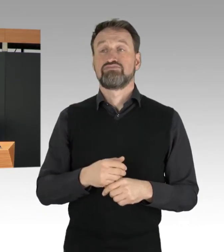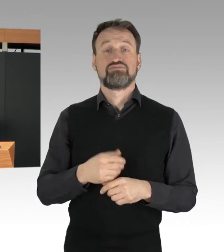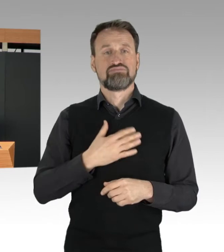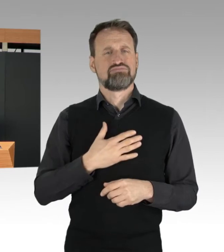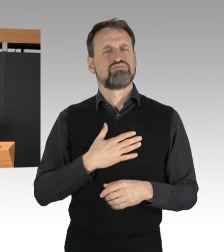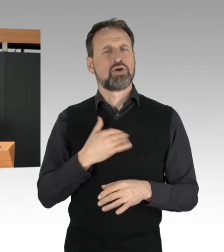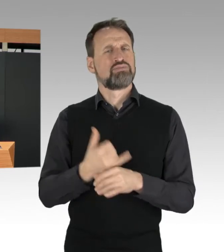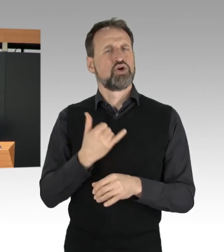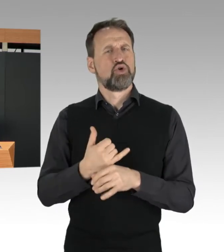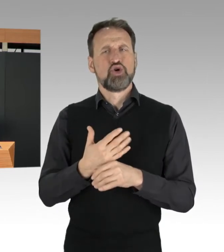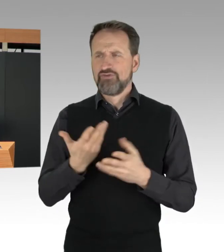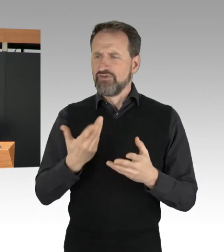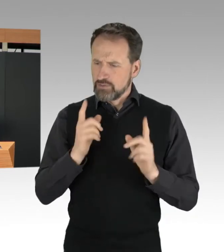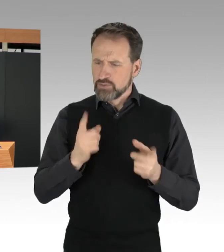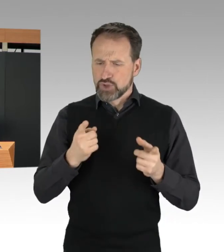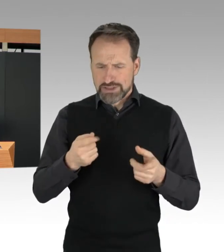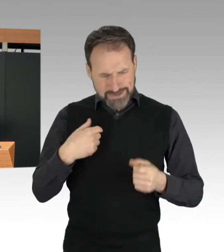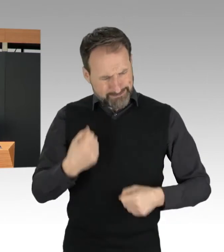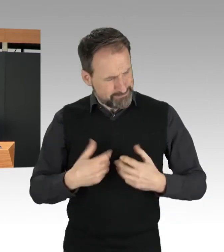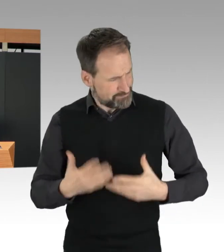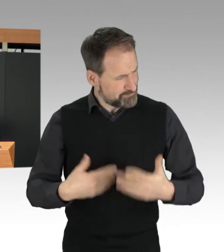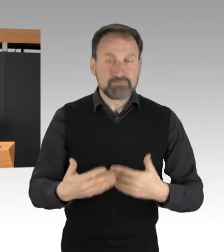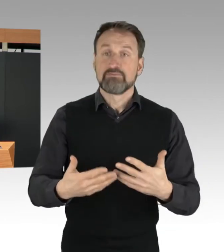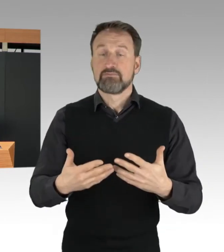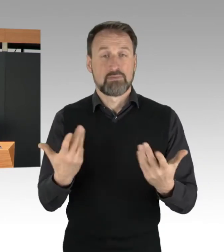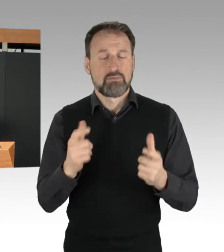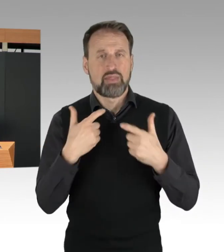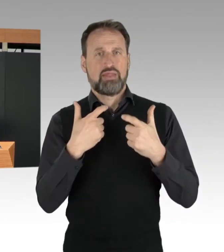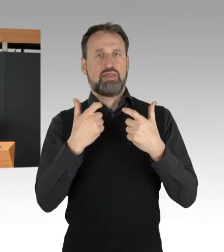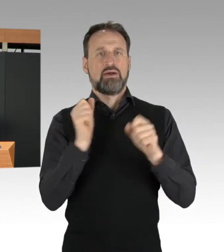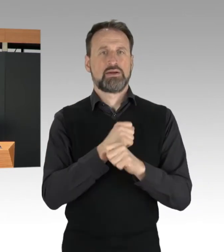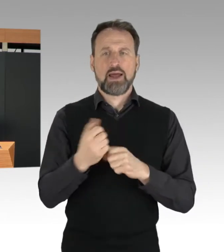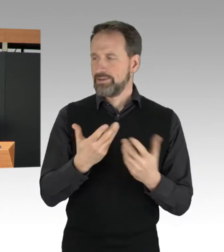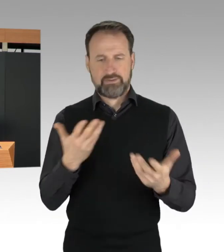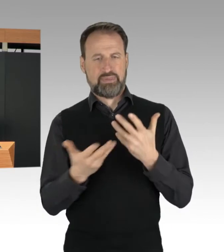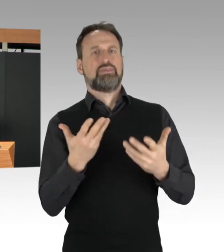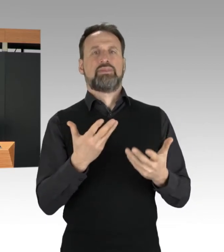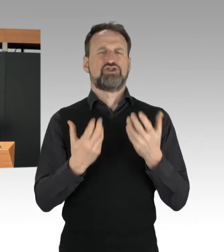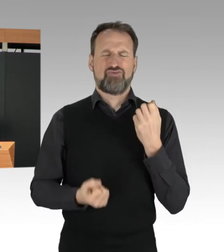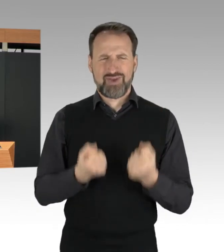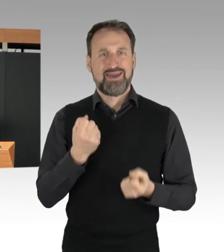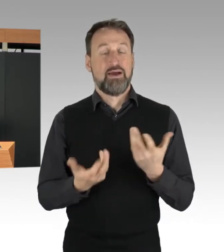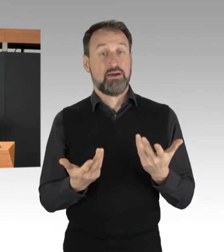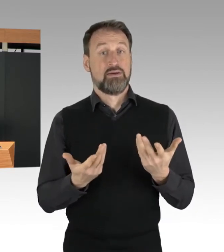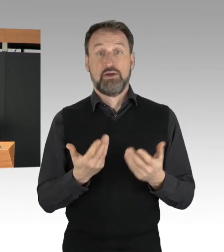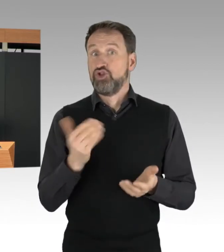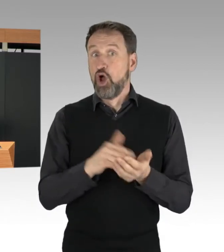immer wieder erheblich erschwert. Weit schlimmer noch. Durch die massiven Verkehrsstaus